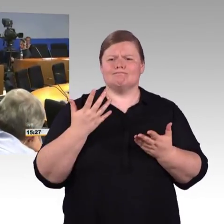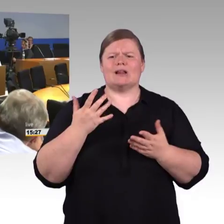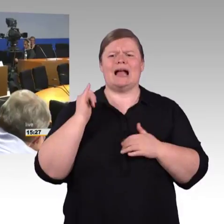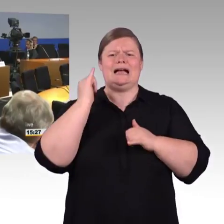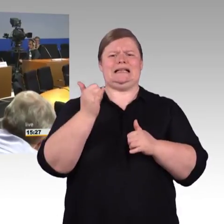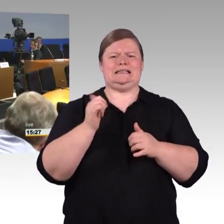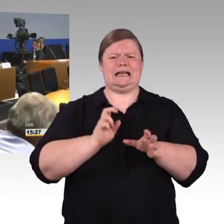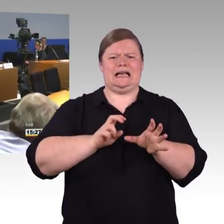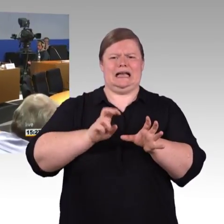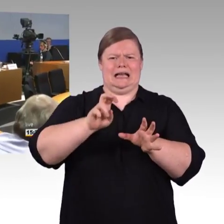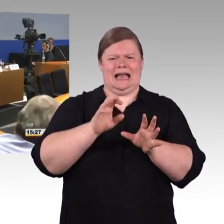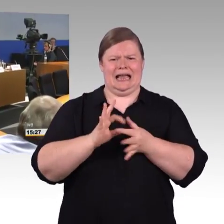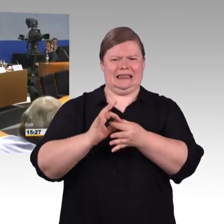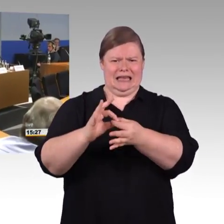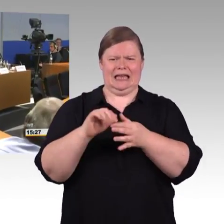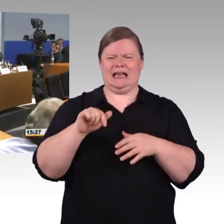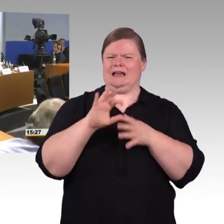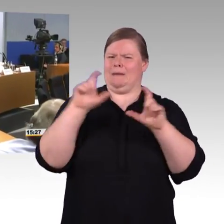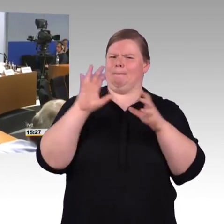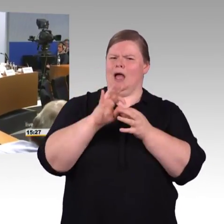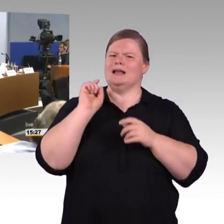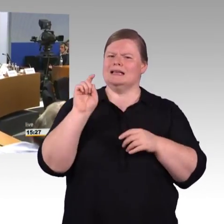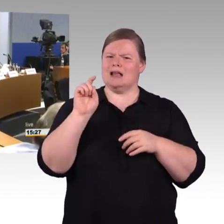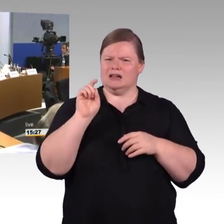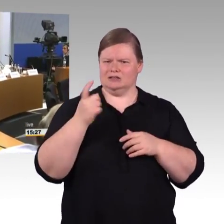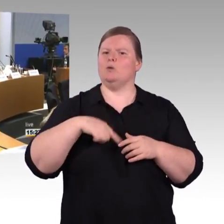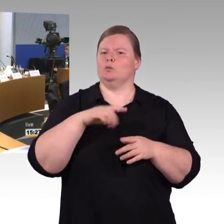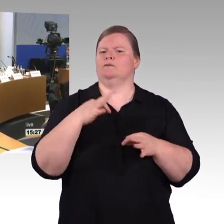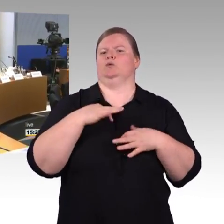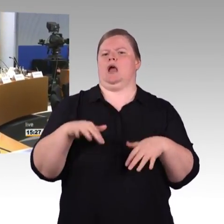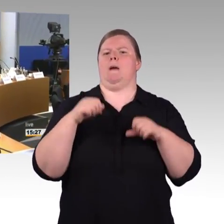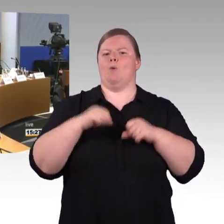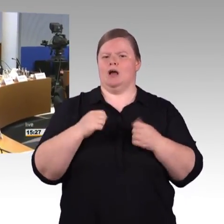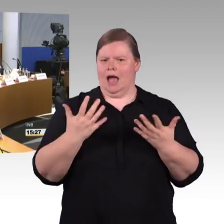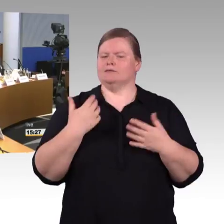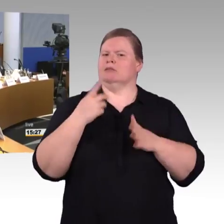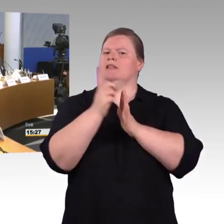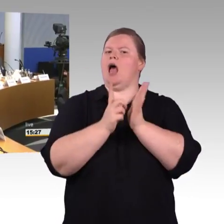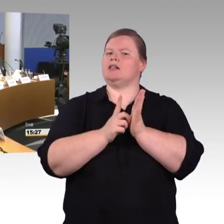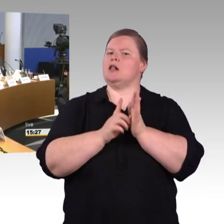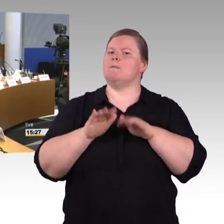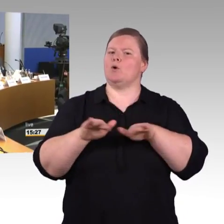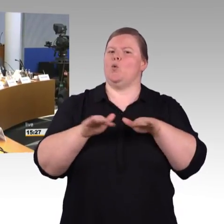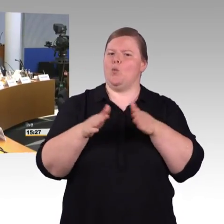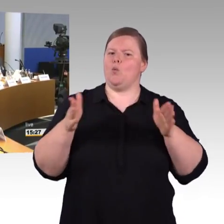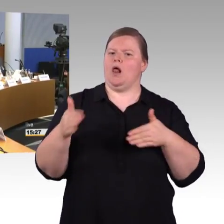die Rolltreppen, die Aufzüge in die Datenpoole miteinzufließen lassen. Das DELFIplus-Projekt, was von Bund und Ländern initiiert wurde,